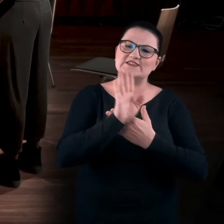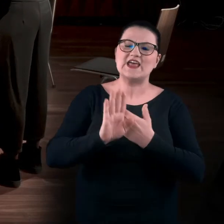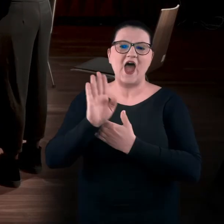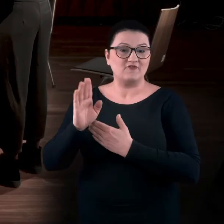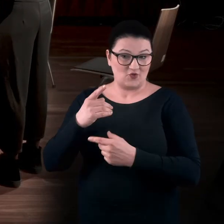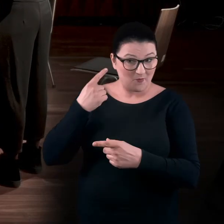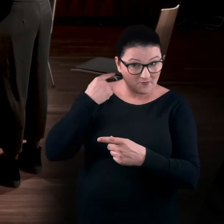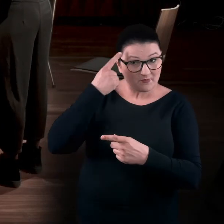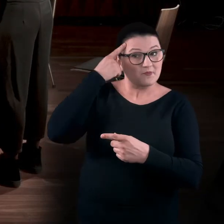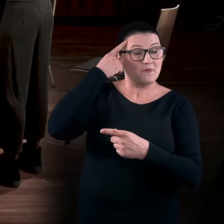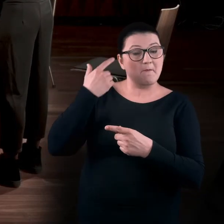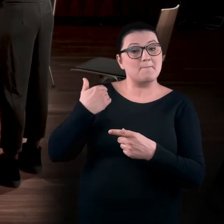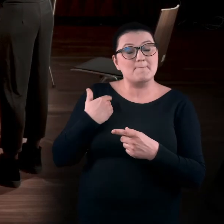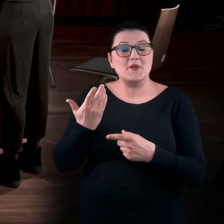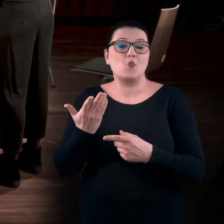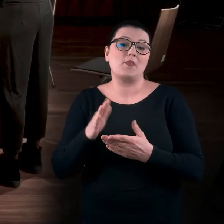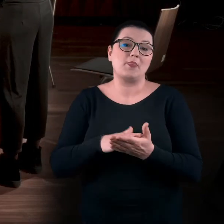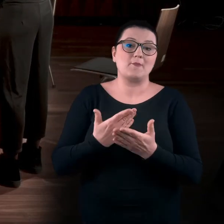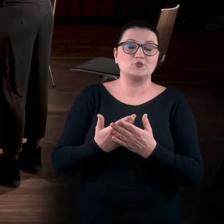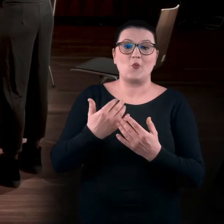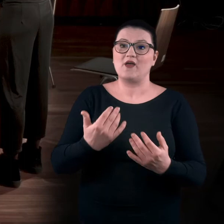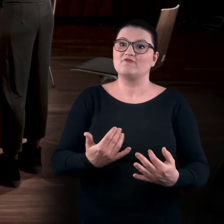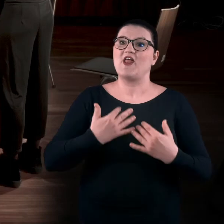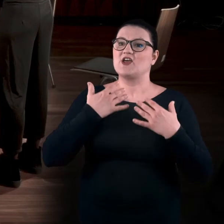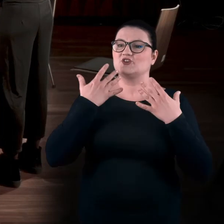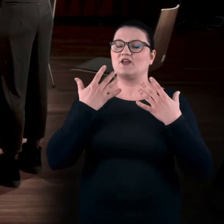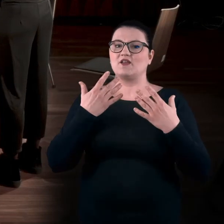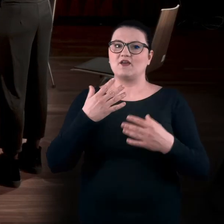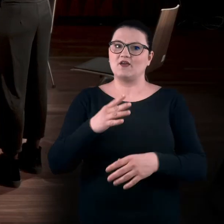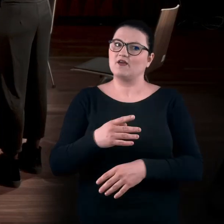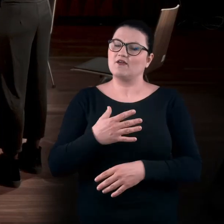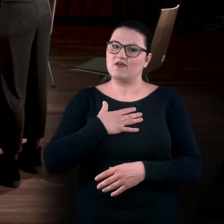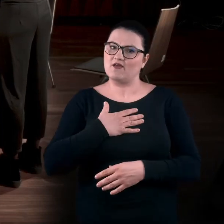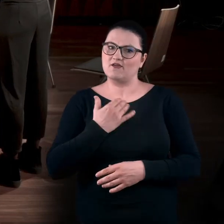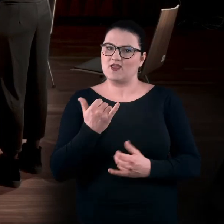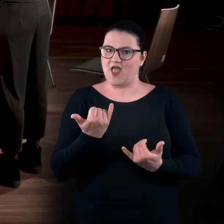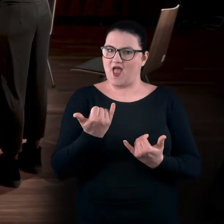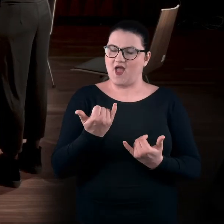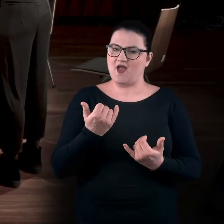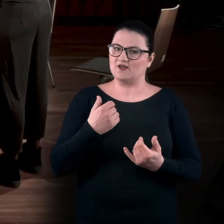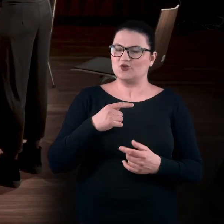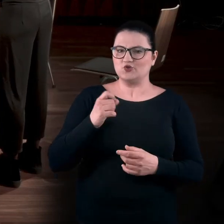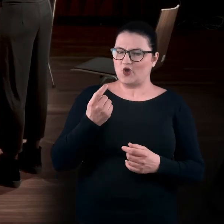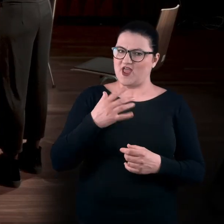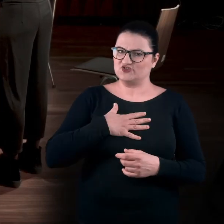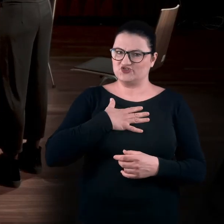Przypominacie sobie może jakieś wydarzenia, które w taki trochę dziwaczny sposób prowadziły wasze ciała,